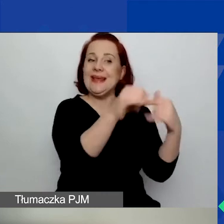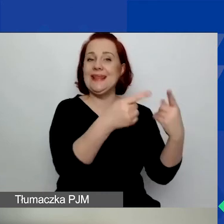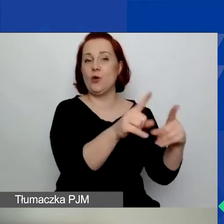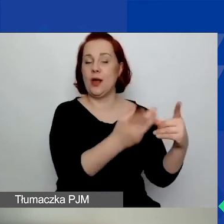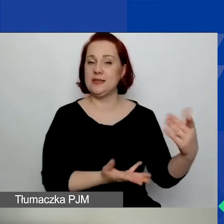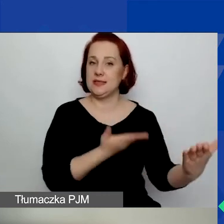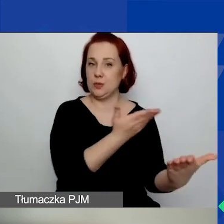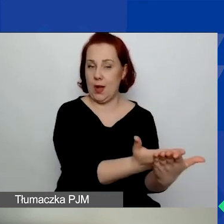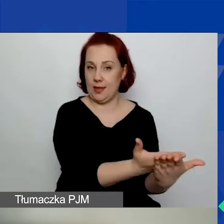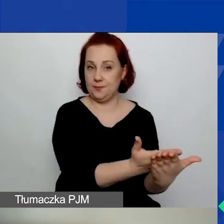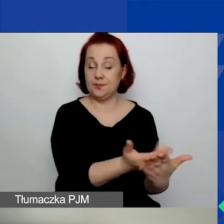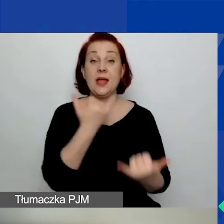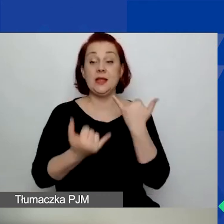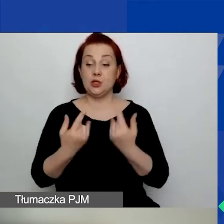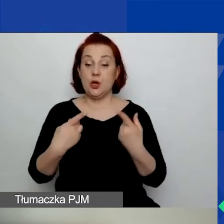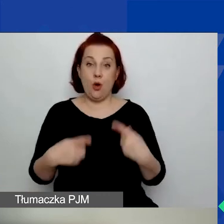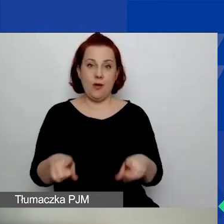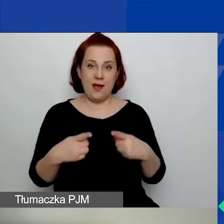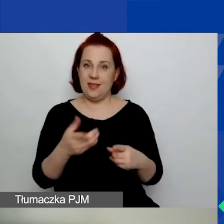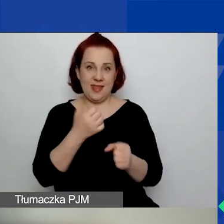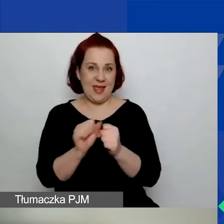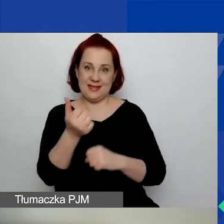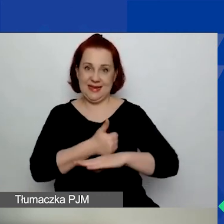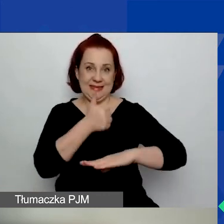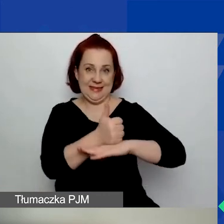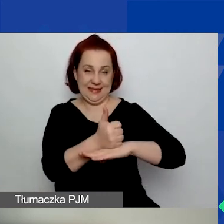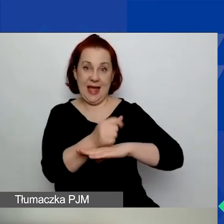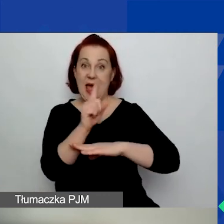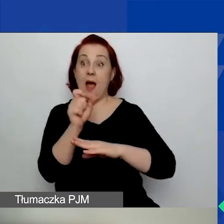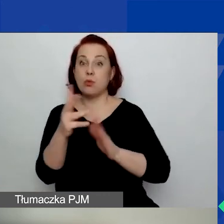Jeżeli organizacja nie jest liderem, a występuje tylko jako partner,